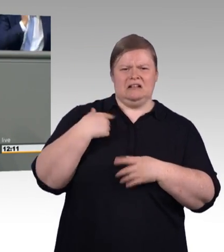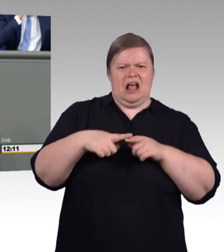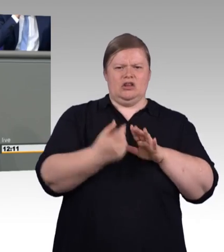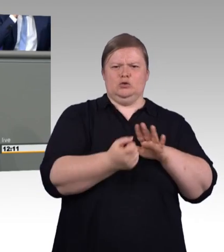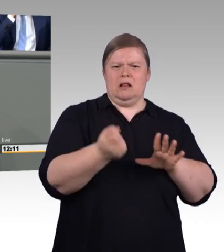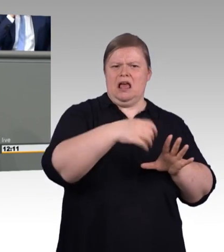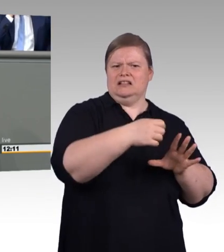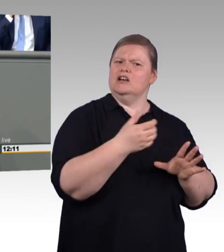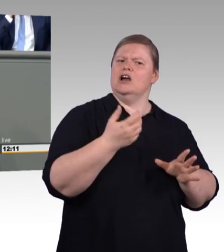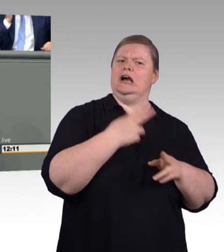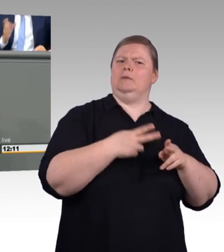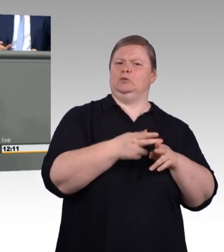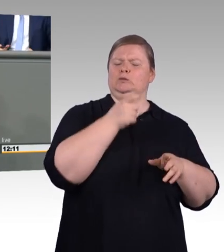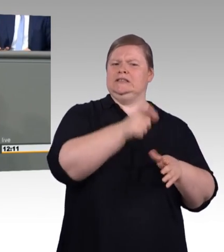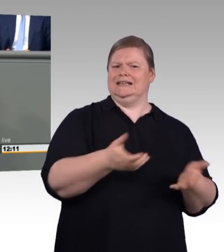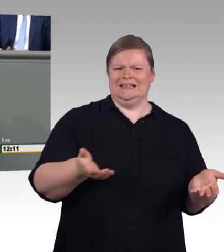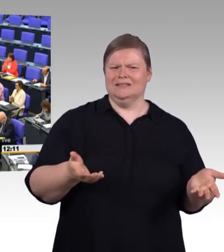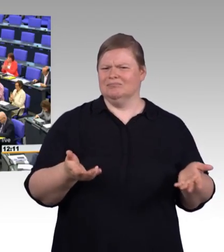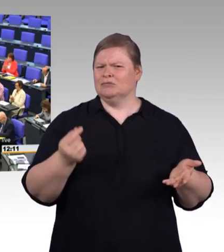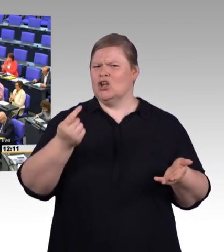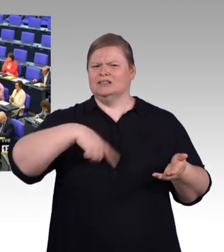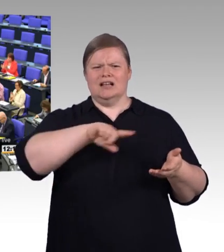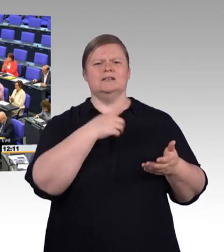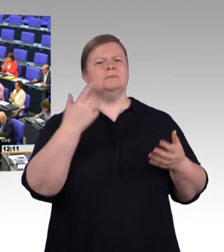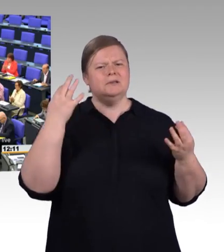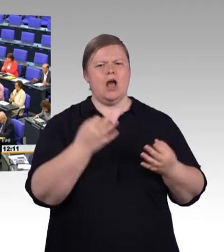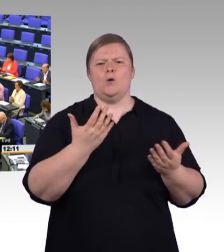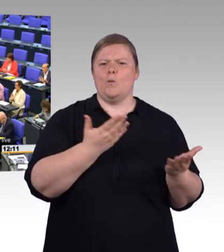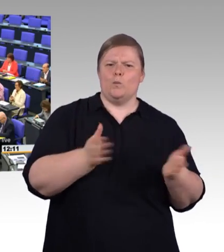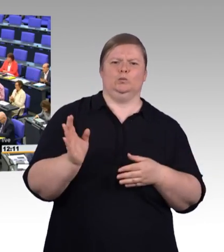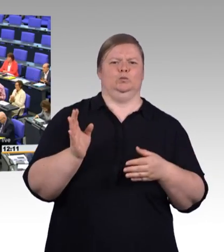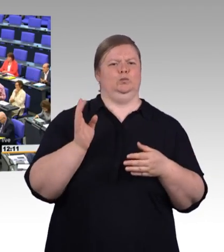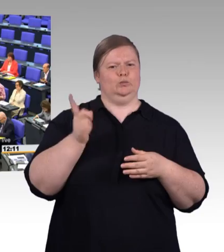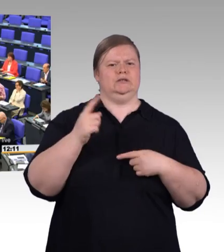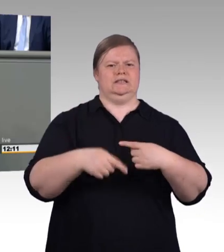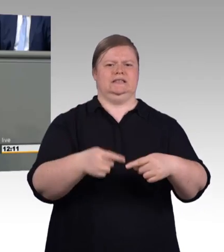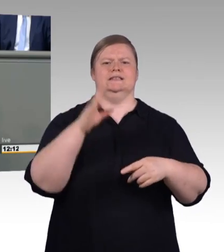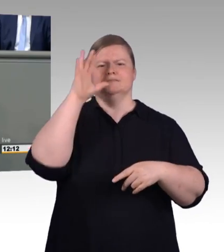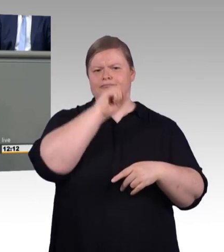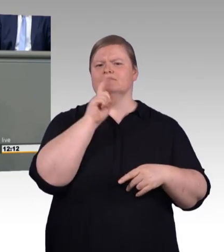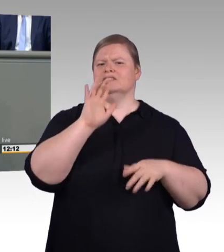(Beifall) Die Mindestausbildungsvergütung.